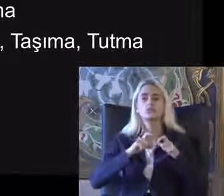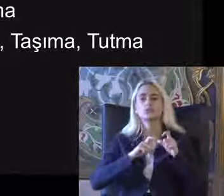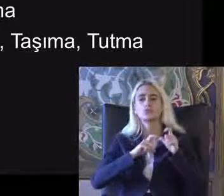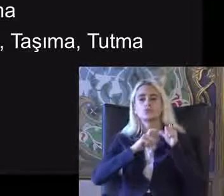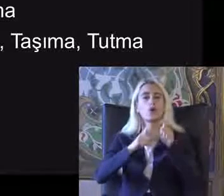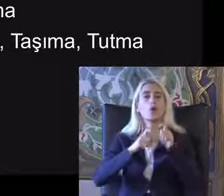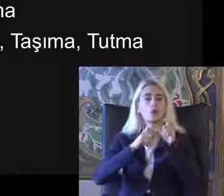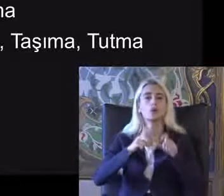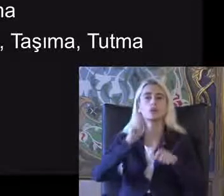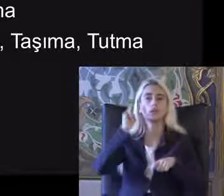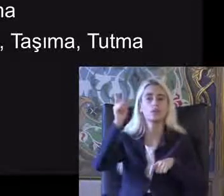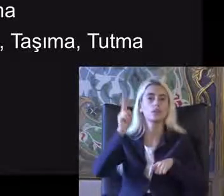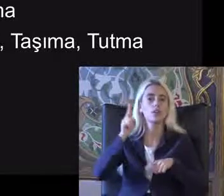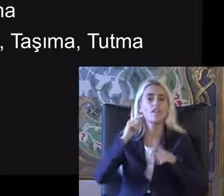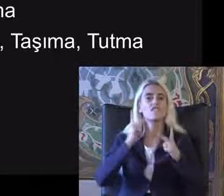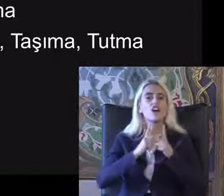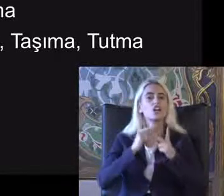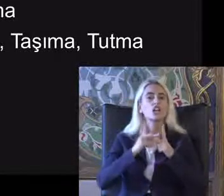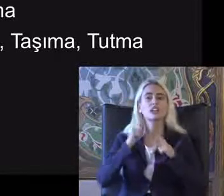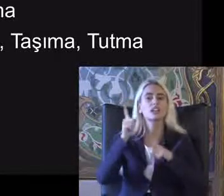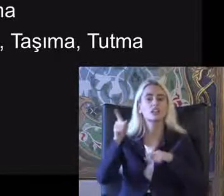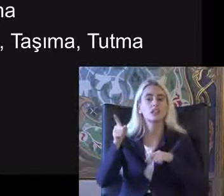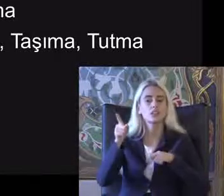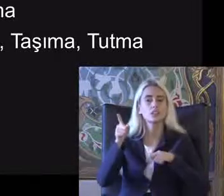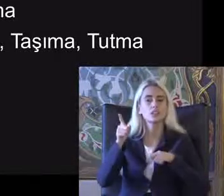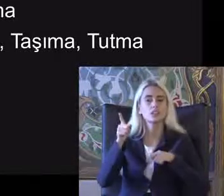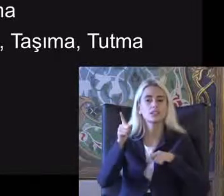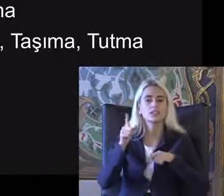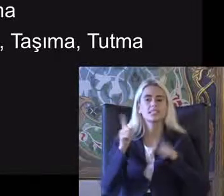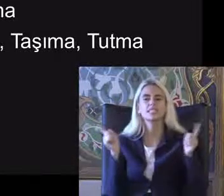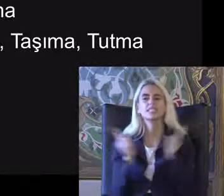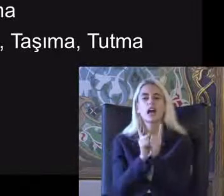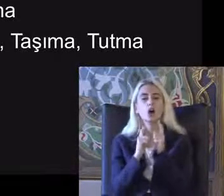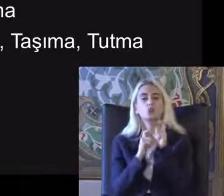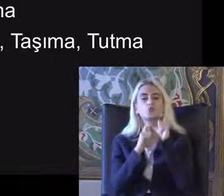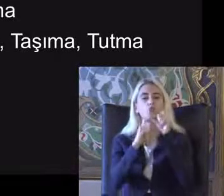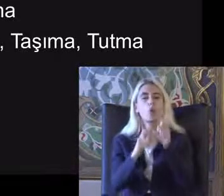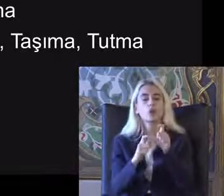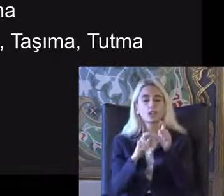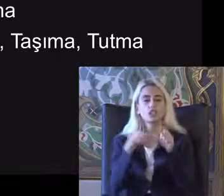Washington Grup kısa sorulara kısa soru seti denilen Işlevselliğe göre